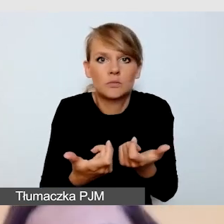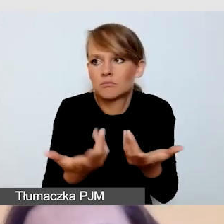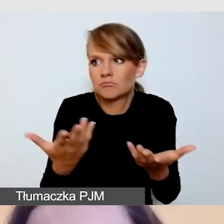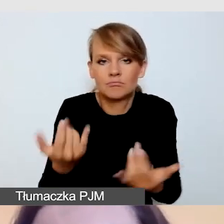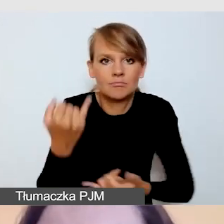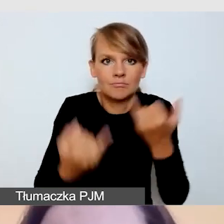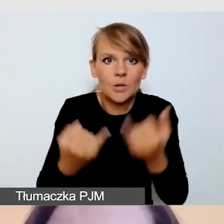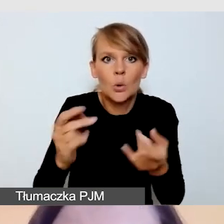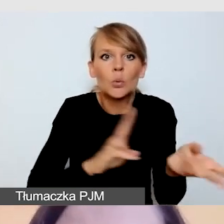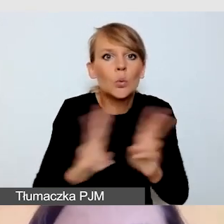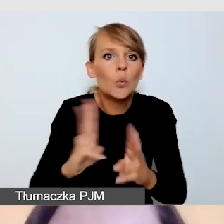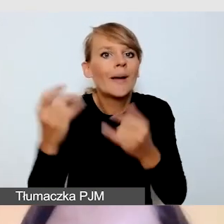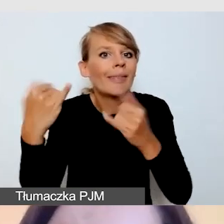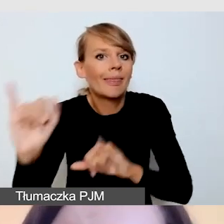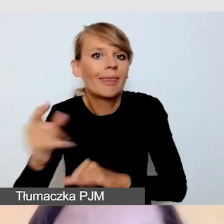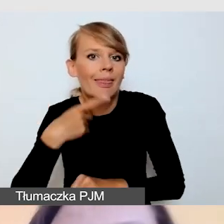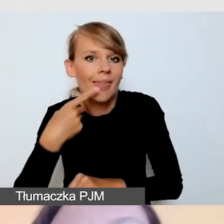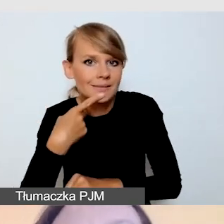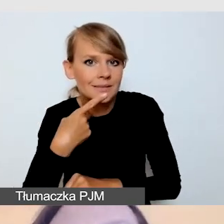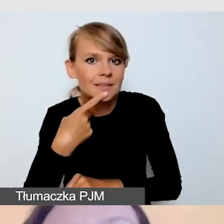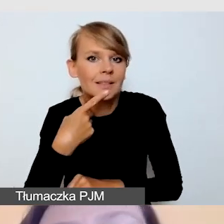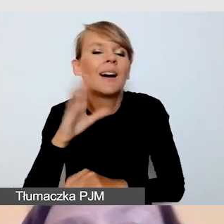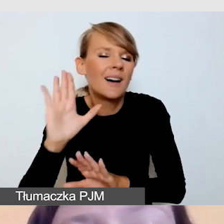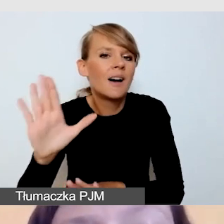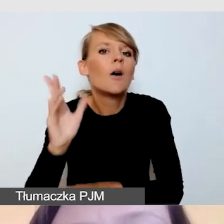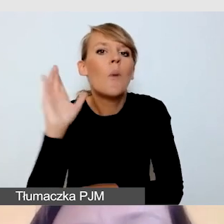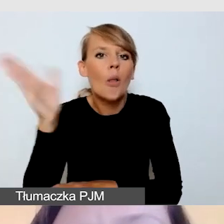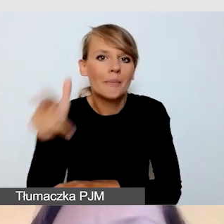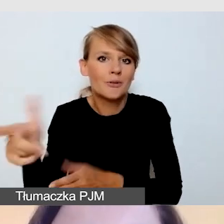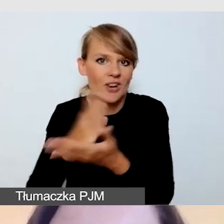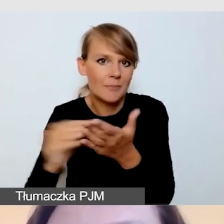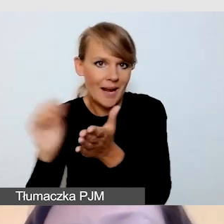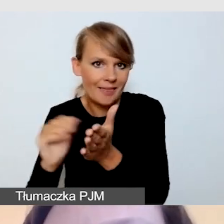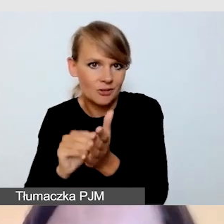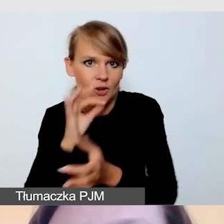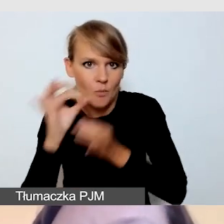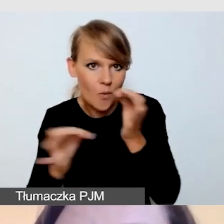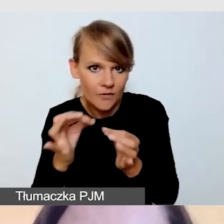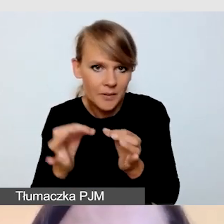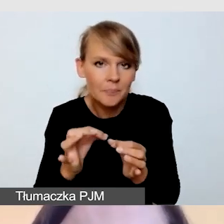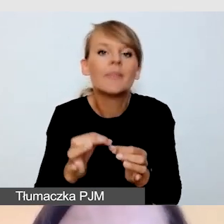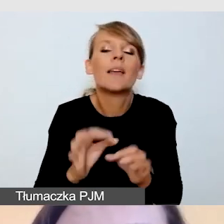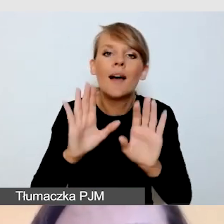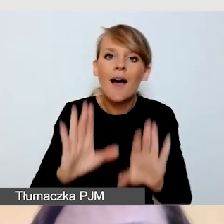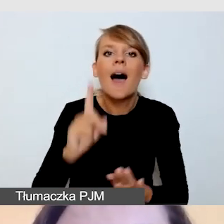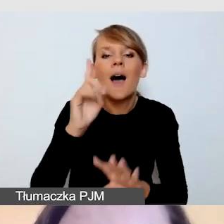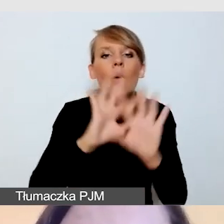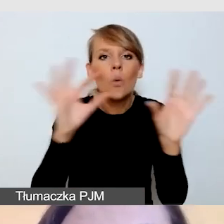Ale o tym już w części praktycznej. Standardowo zakładamy, że tłumacz polskiego języka migowego